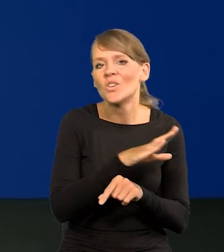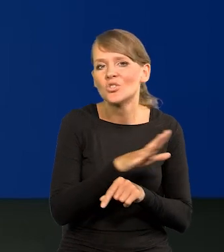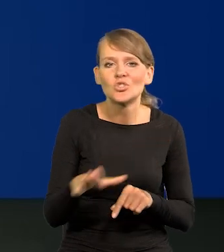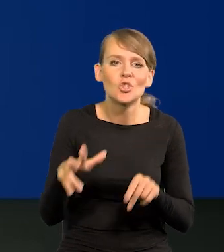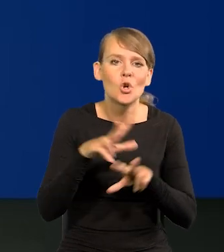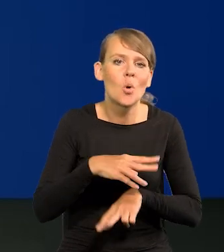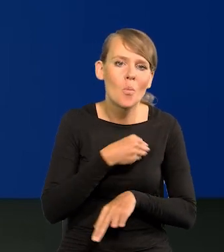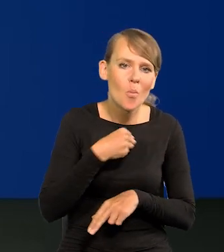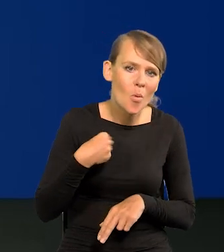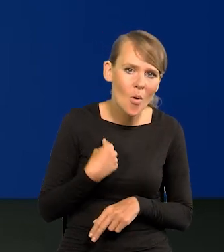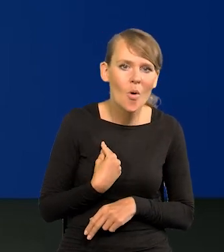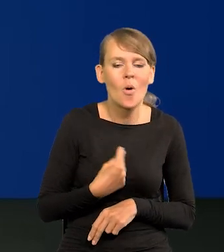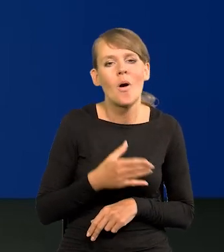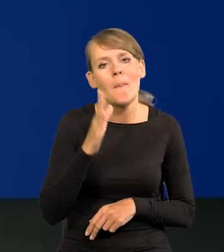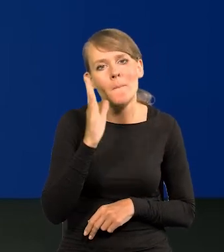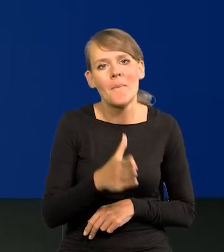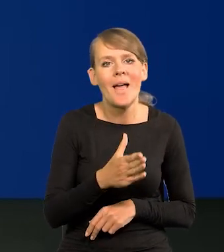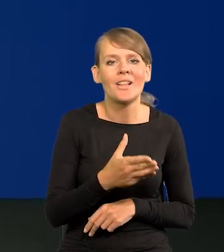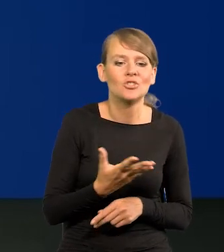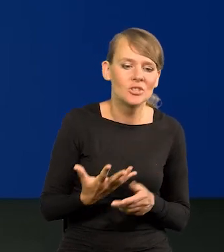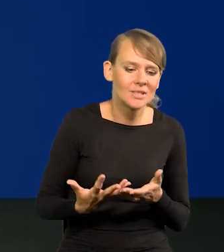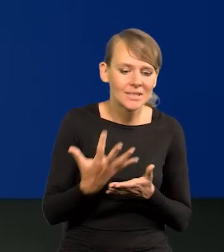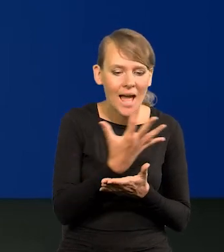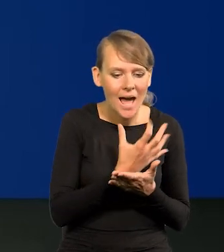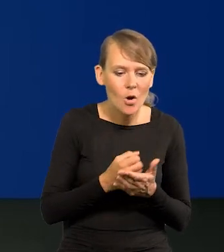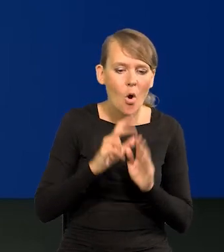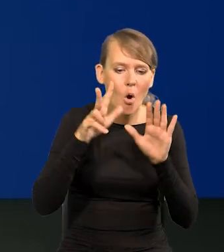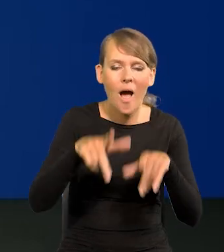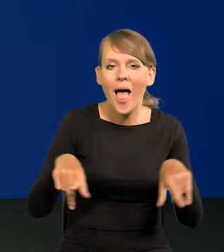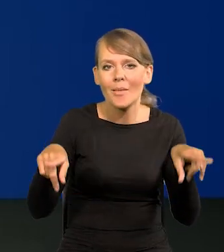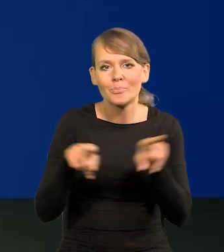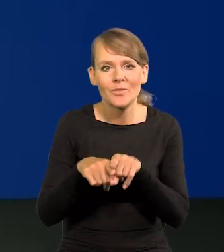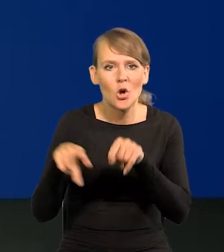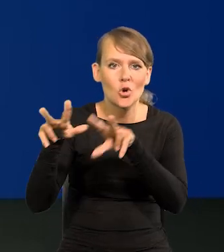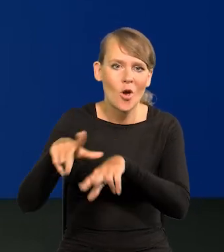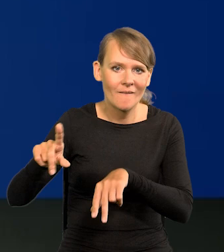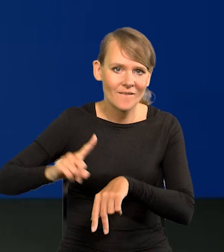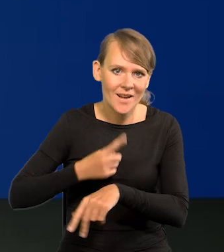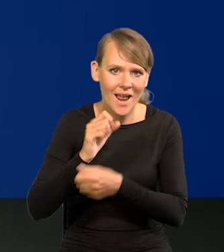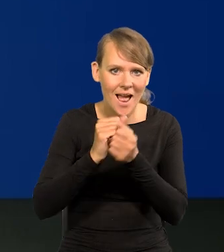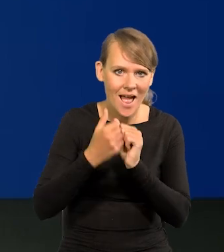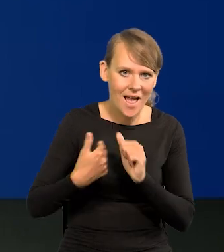będzie miała zasobność rodziny francuskiej za 8 lat, czy brytyjskiej.